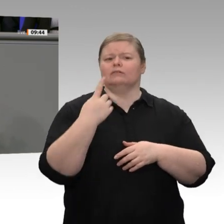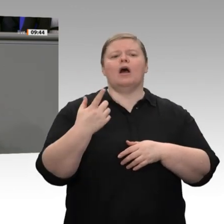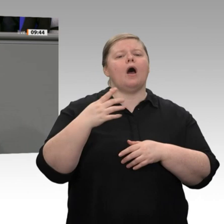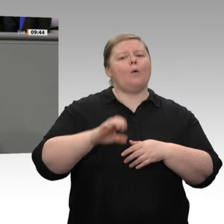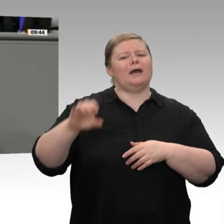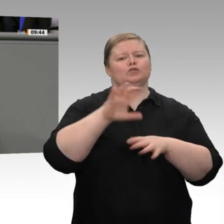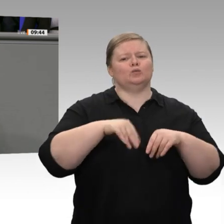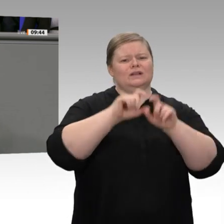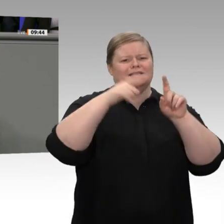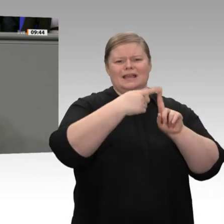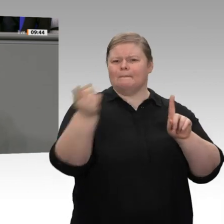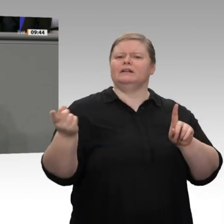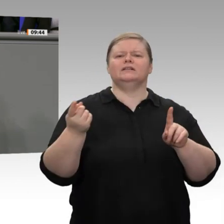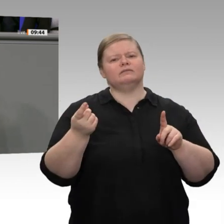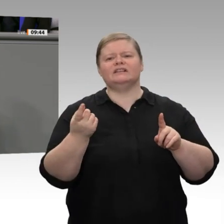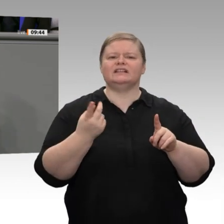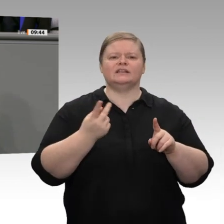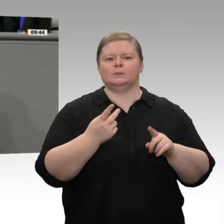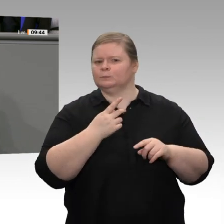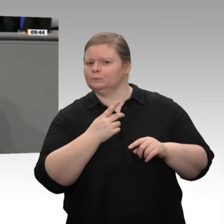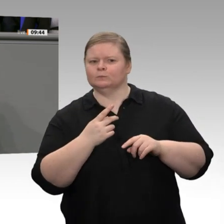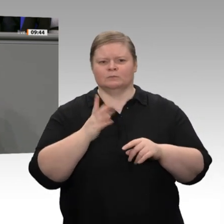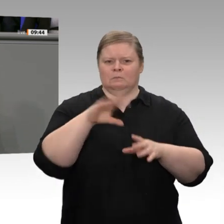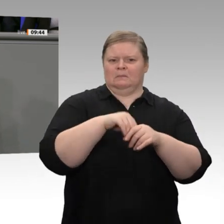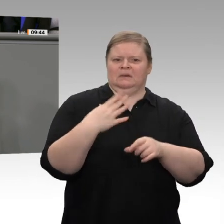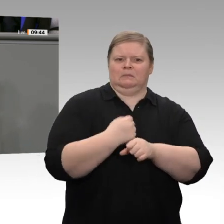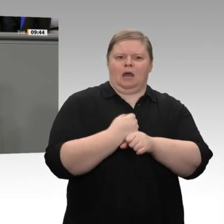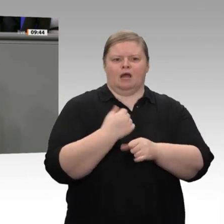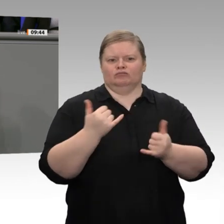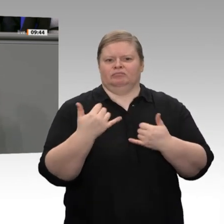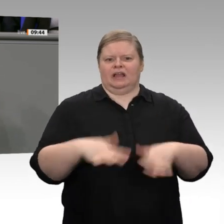Senatoren kriegen, dann ist mal darüber nachzudenken, nicht mit Wattebäuschchen